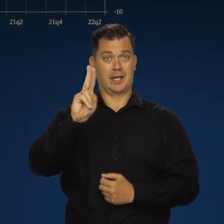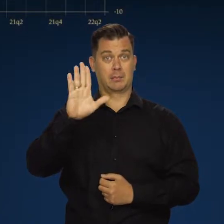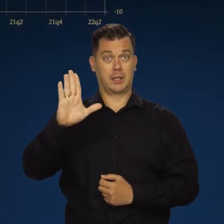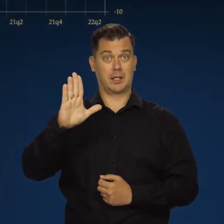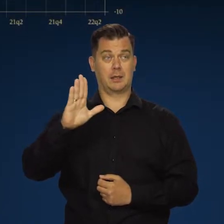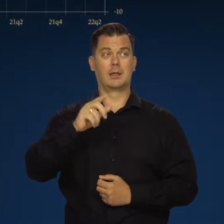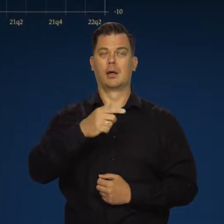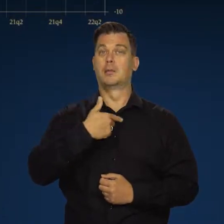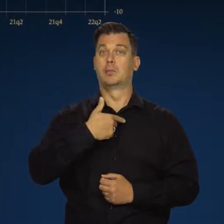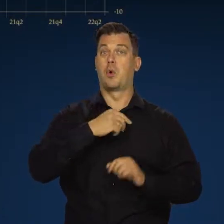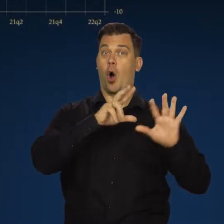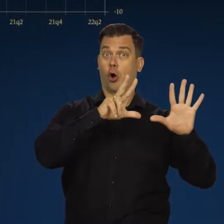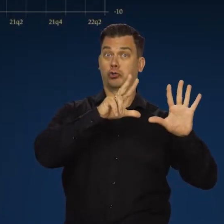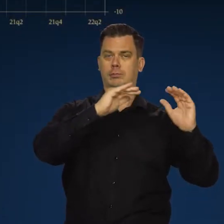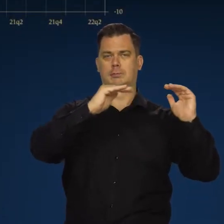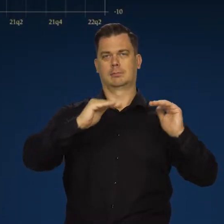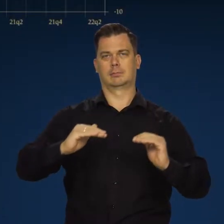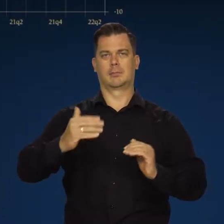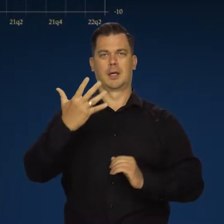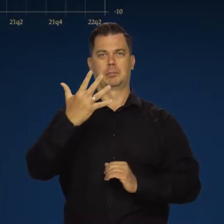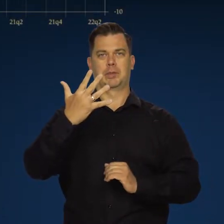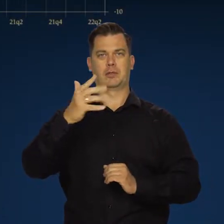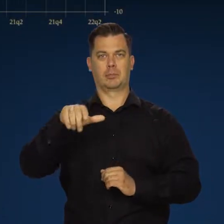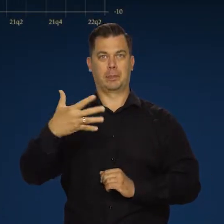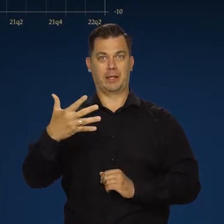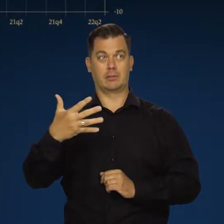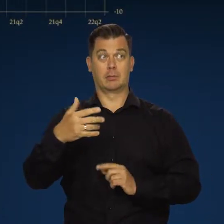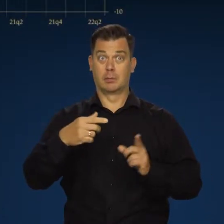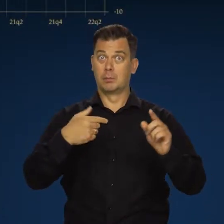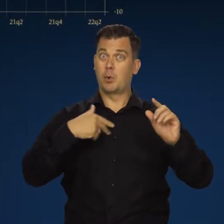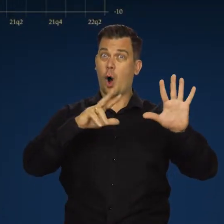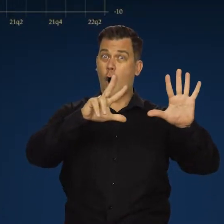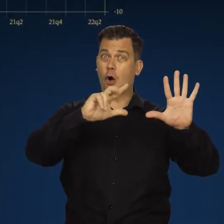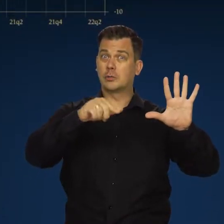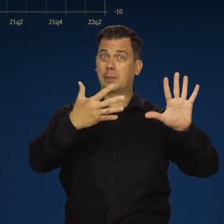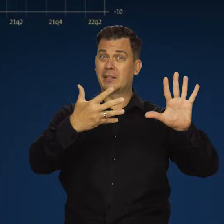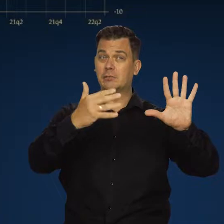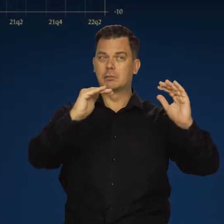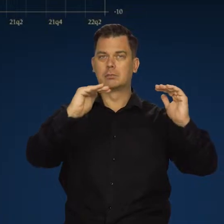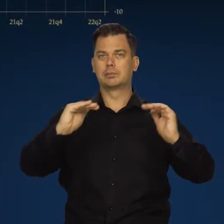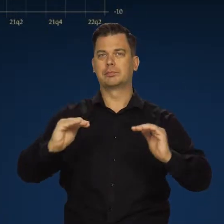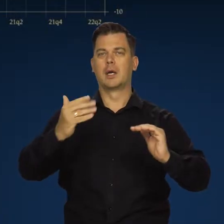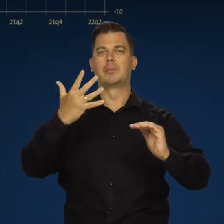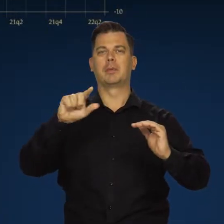obniżyła się, jak Państwo wiedzą, do 5,5 z 8,5 w pierwszym kwartale.